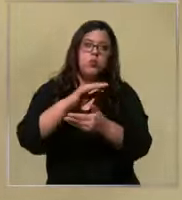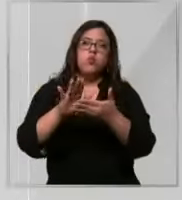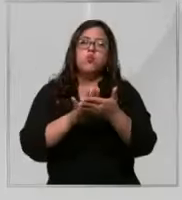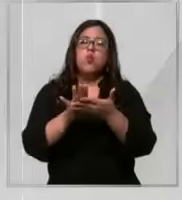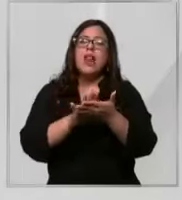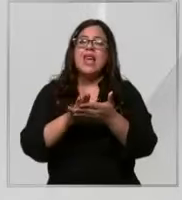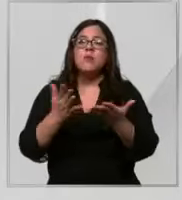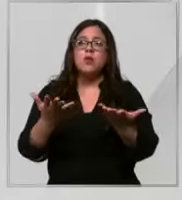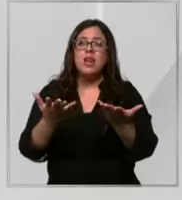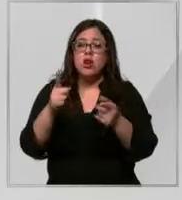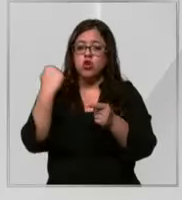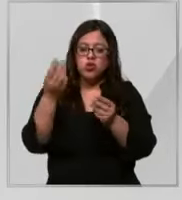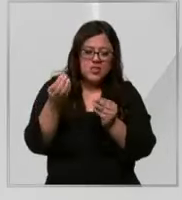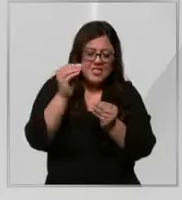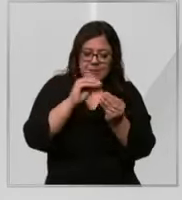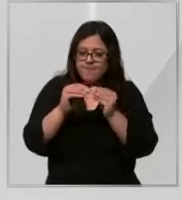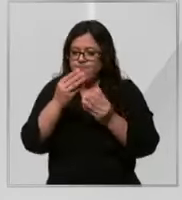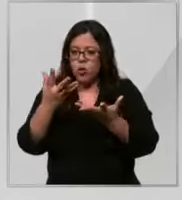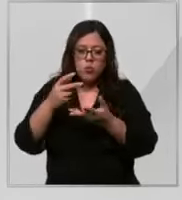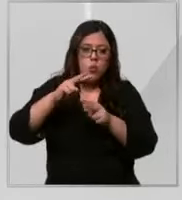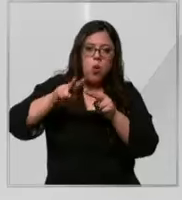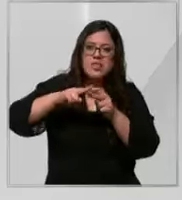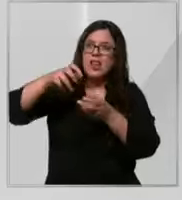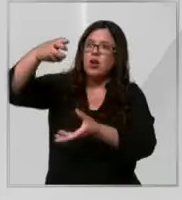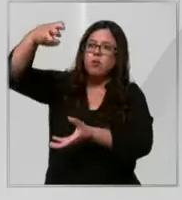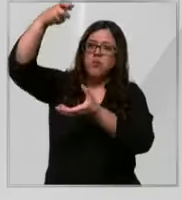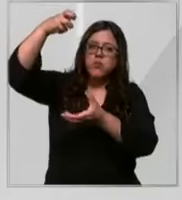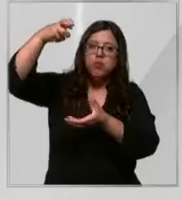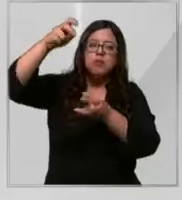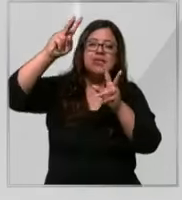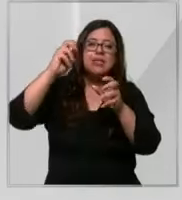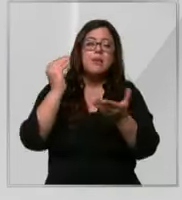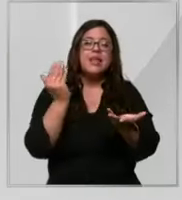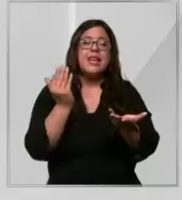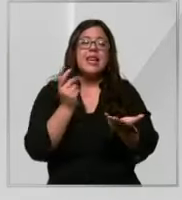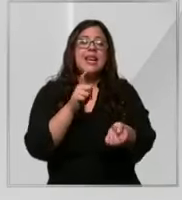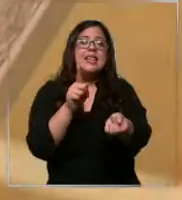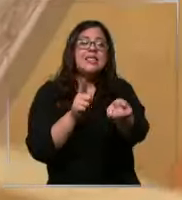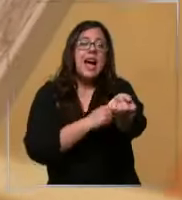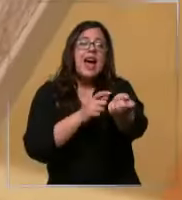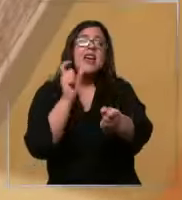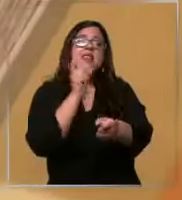que armar una bajada de suero con apurador de sangre y alargadores arterial tiene que estar